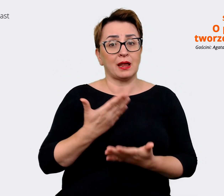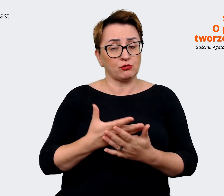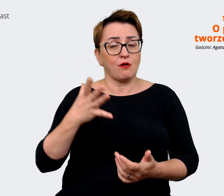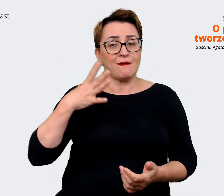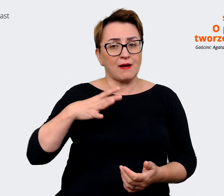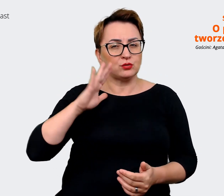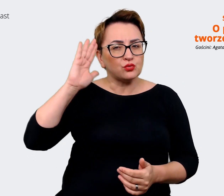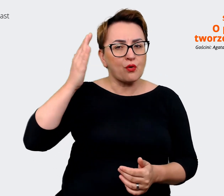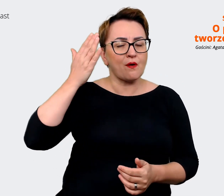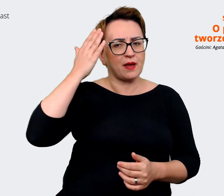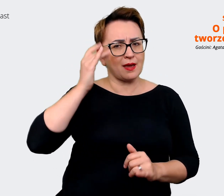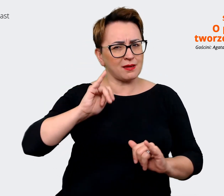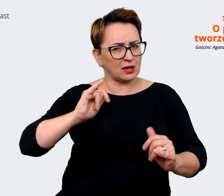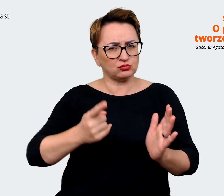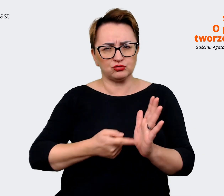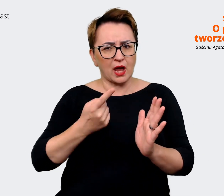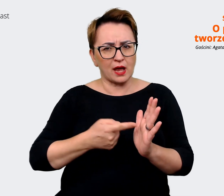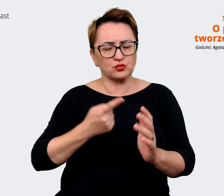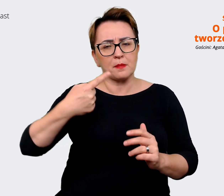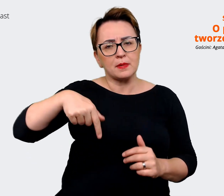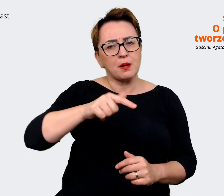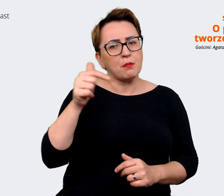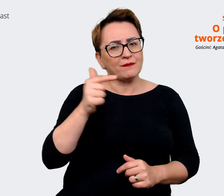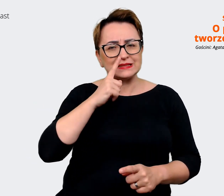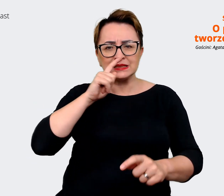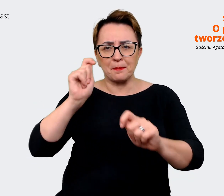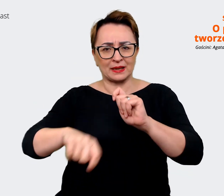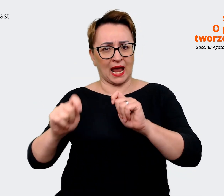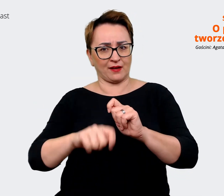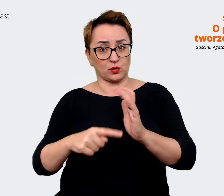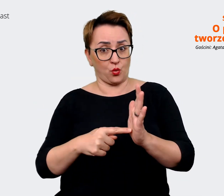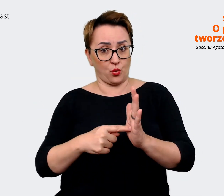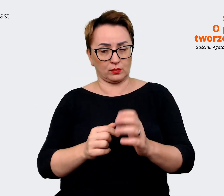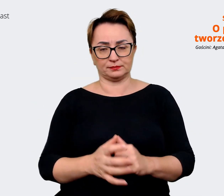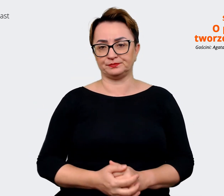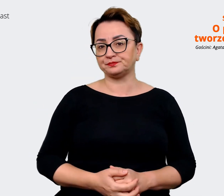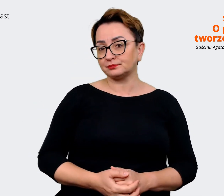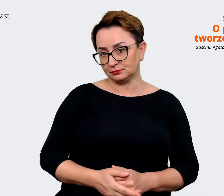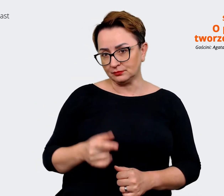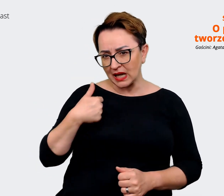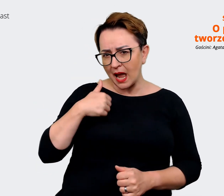dowiedzieć jak często powinniśmy weryfikować to. Agata: No ja bym tu powiedziała, że to zależy. To